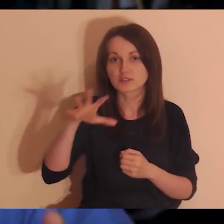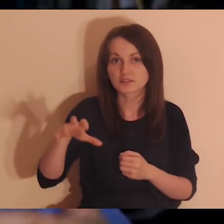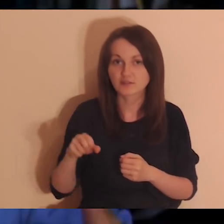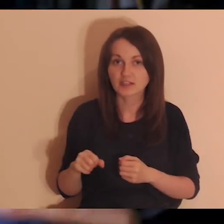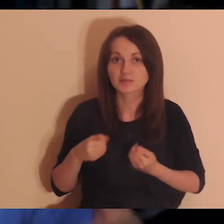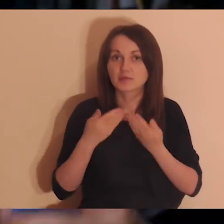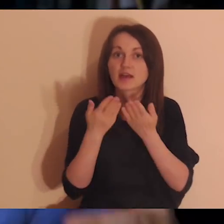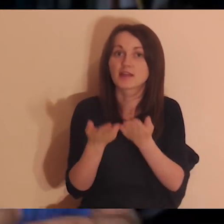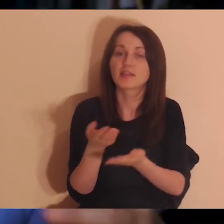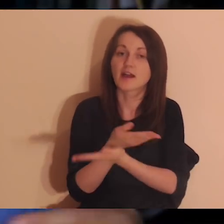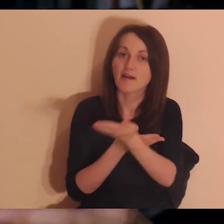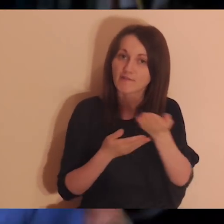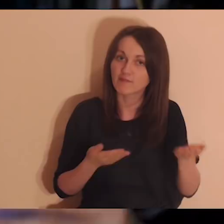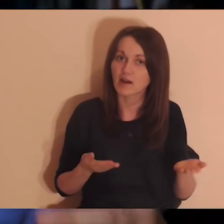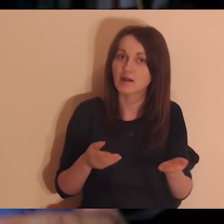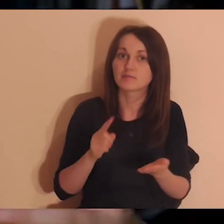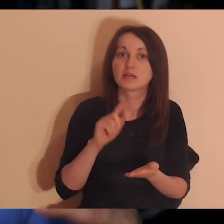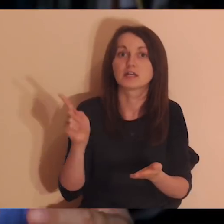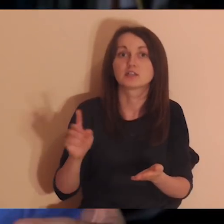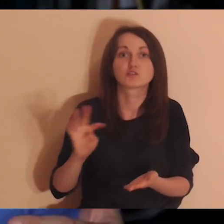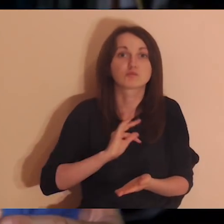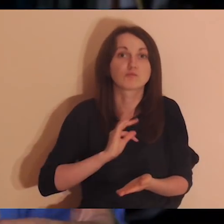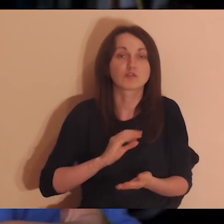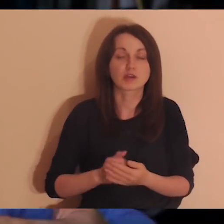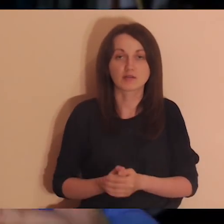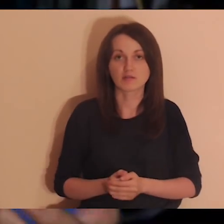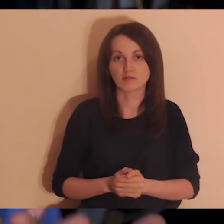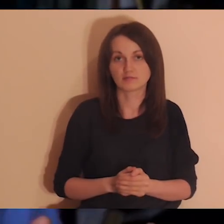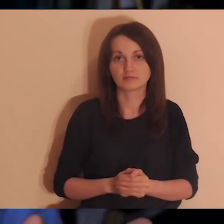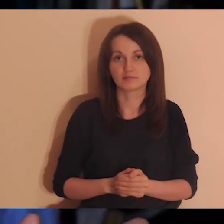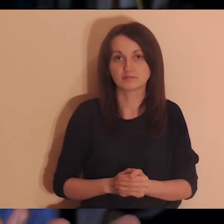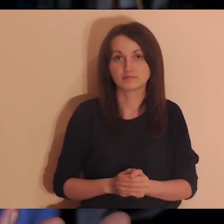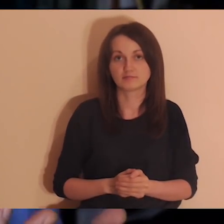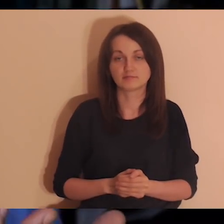Mniej więcej od tego zaczęła się refleksja na ten temat,